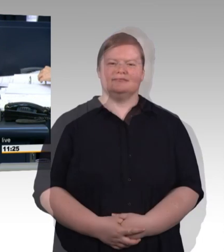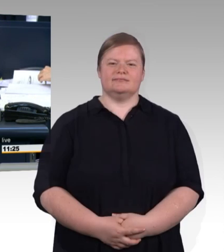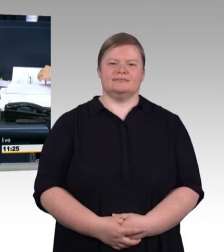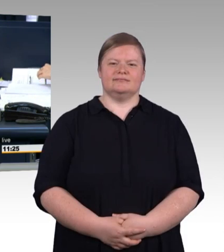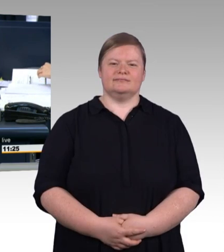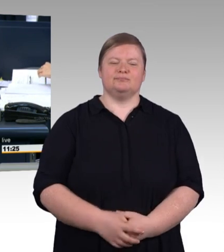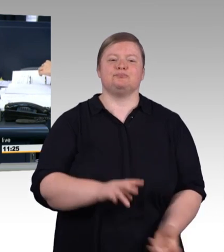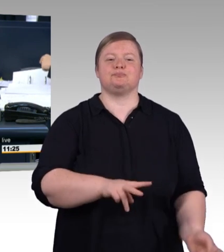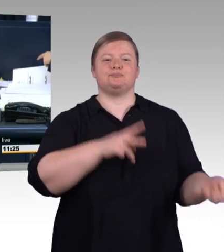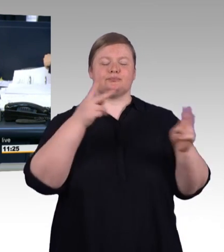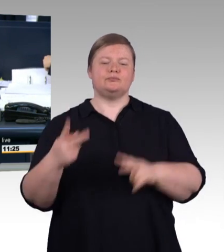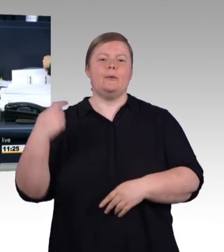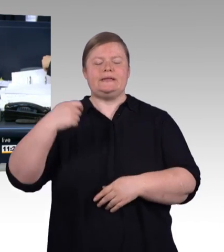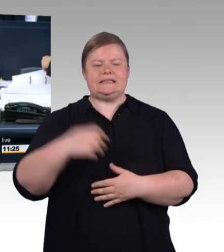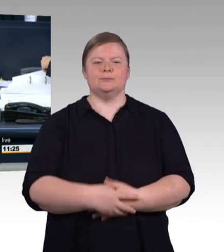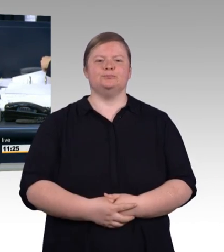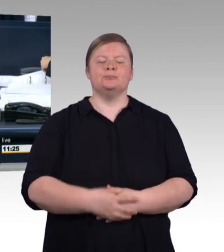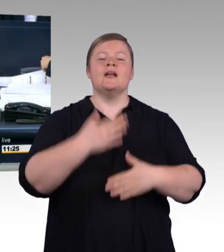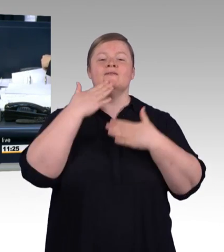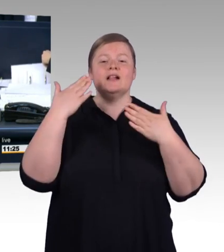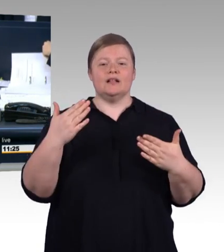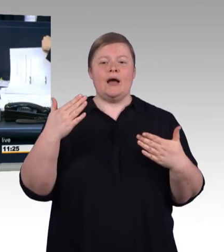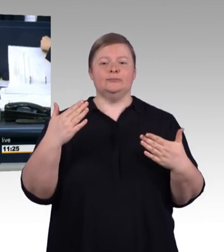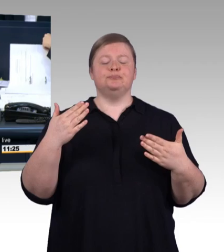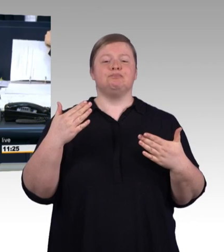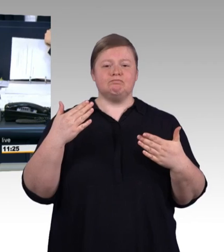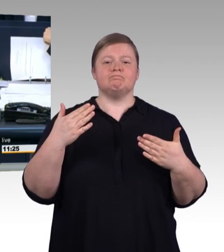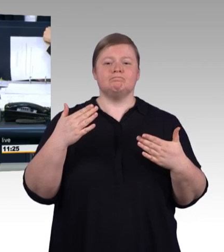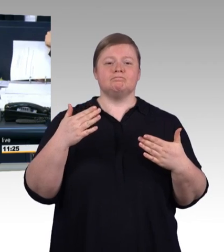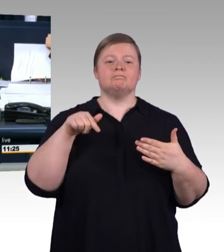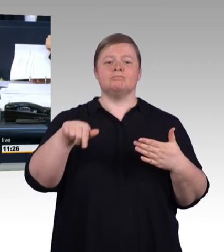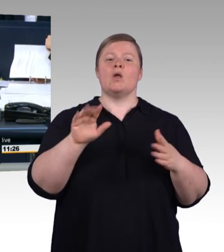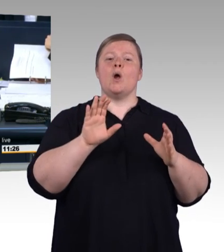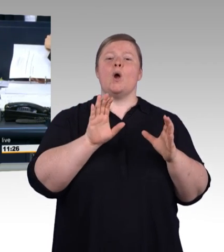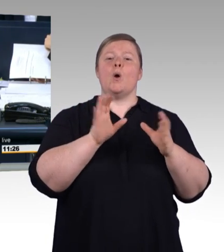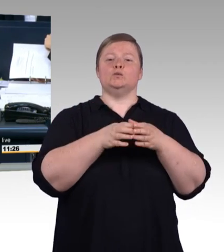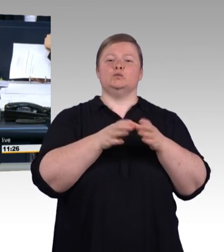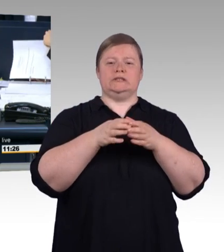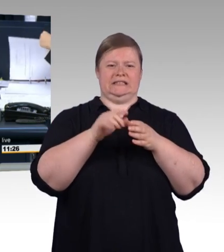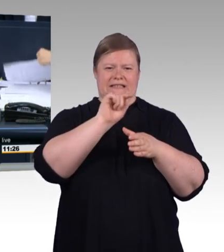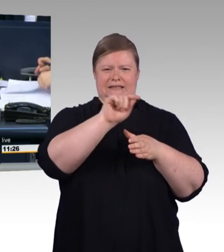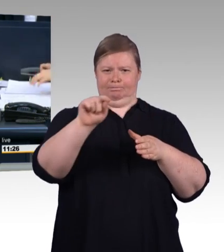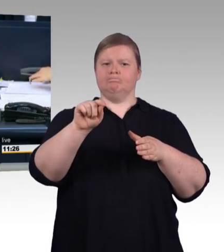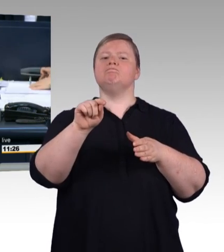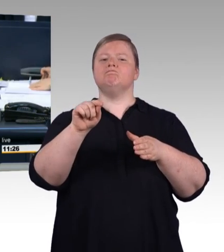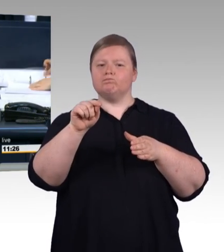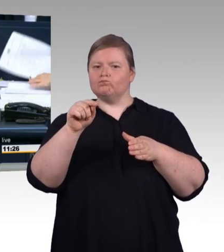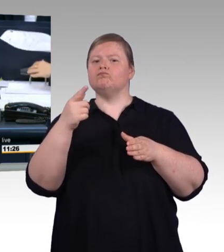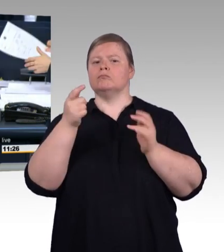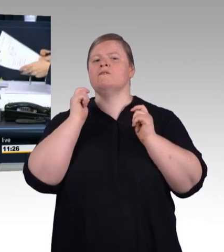(Präsidium) Ich rufe auf die Tagesordnungspunkte 6a bis 6f sowie Zusatzpunkt 8, Beratung mehrerer Vorlagen zur Modernisierung und Stärkung der beruflichen Bildung.